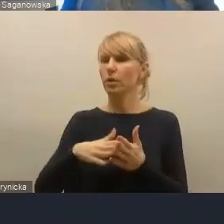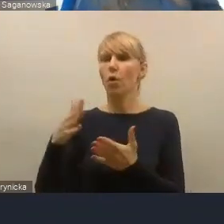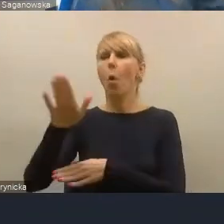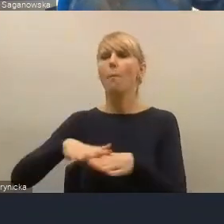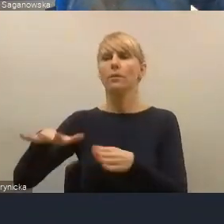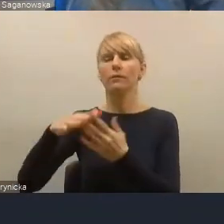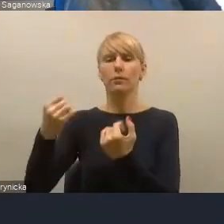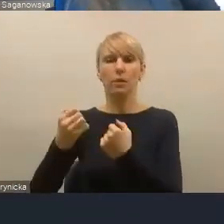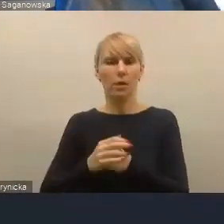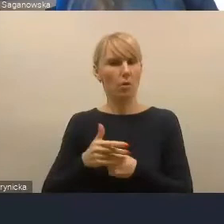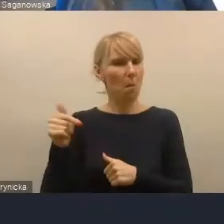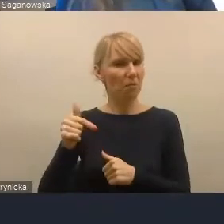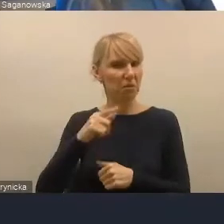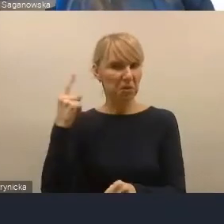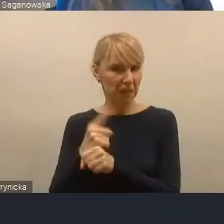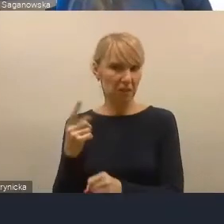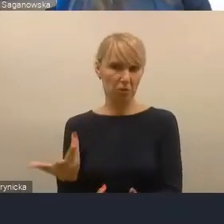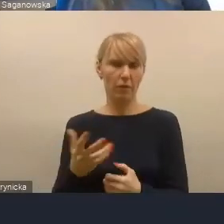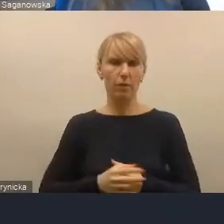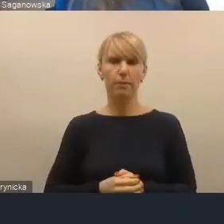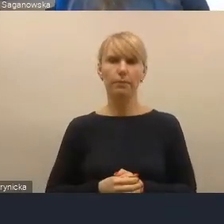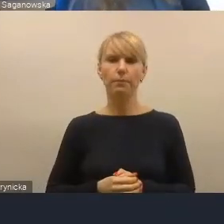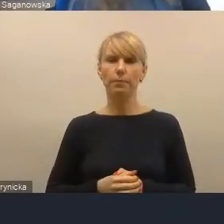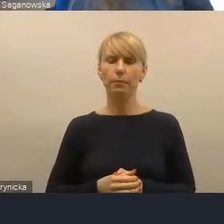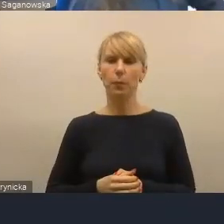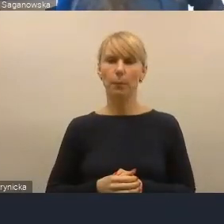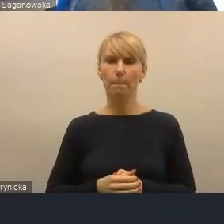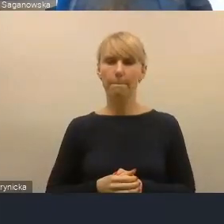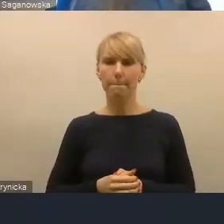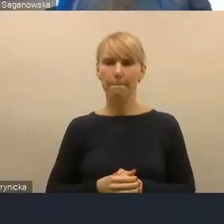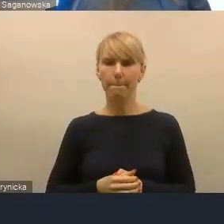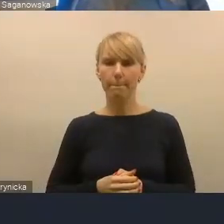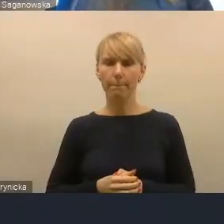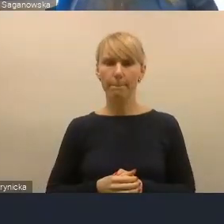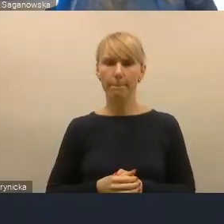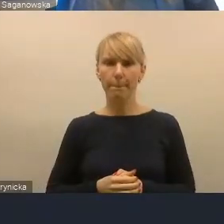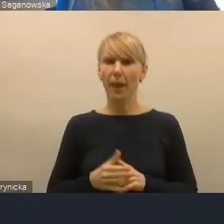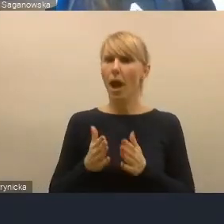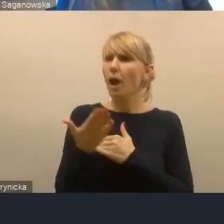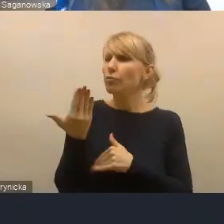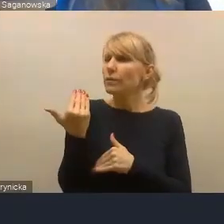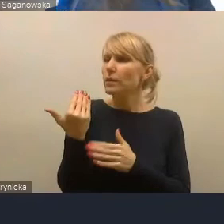Proszę państwa, to są wszystkie zgłoszenia, które... W ostatniej chwili pojawiło się jeszcze jedno zgłoszenie,